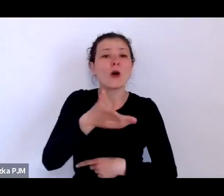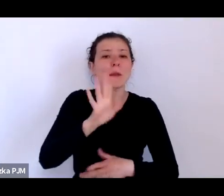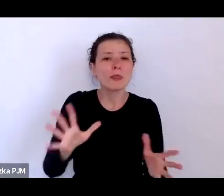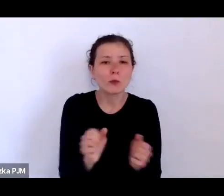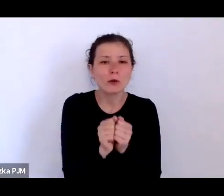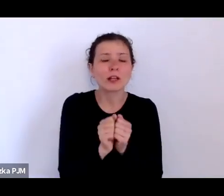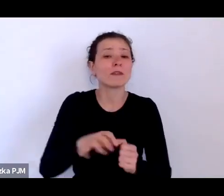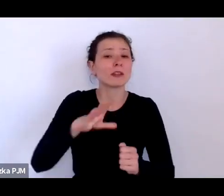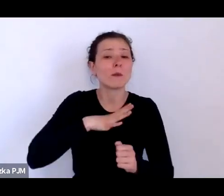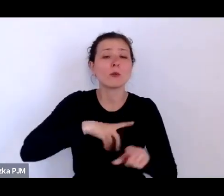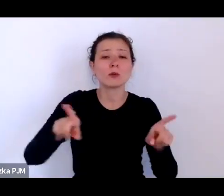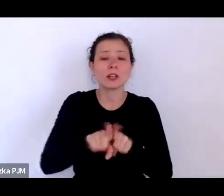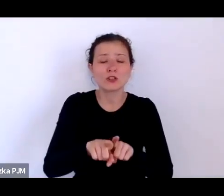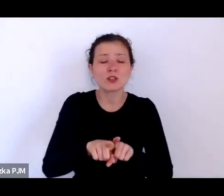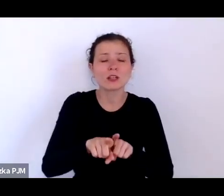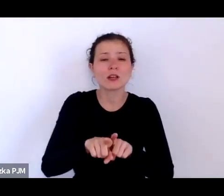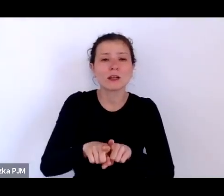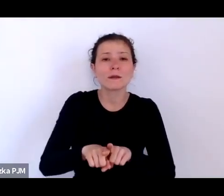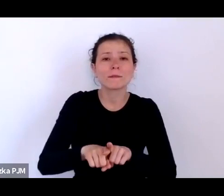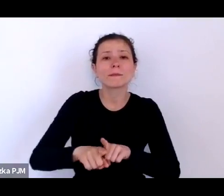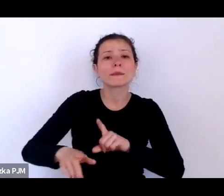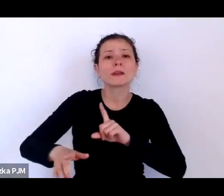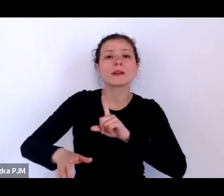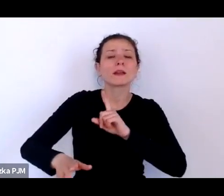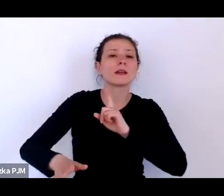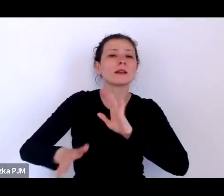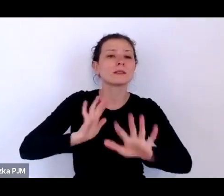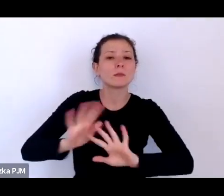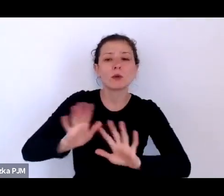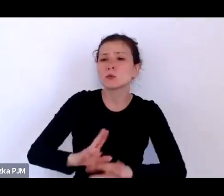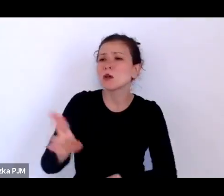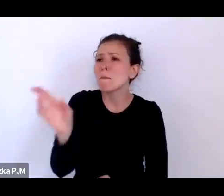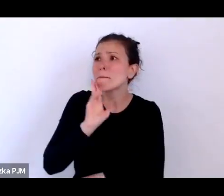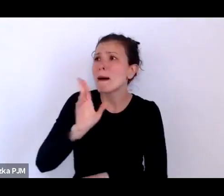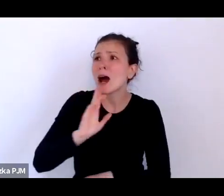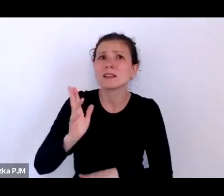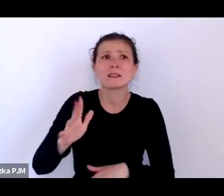że zdesperowane matki porzucały dzieci po to, by ktoś je odnalazł.